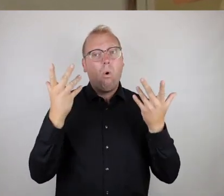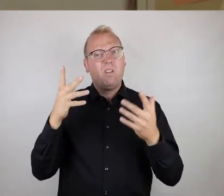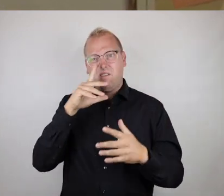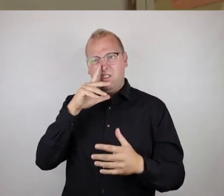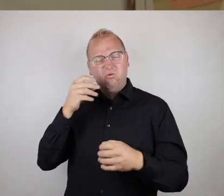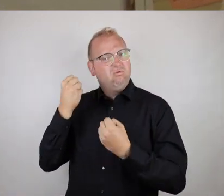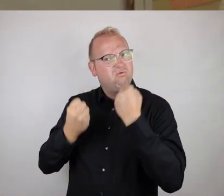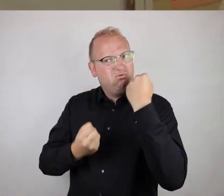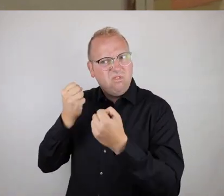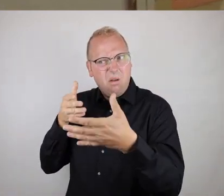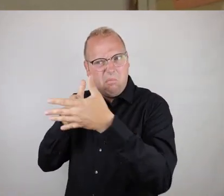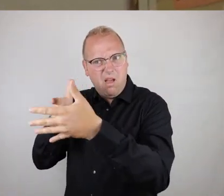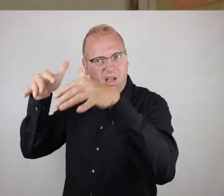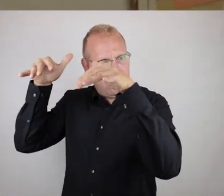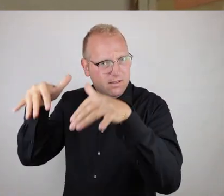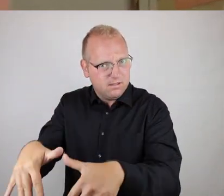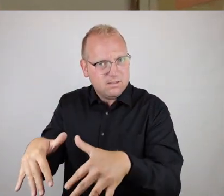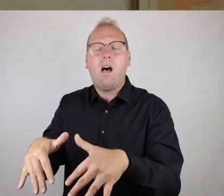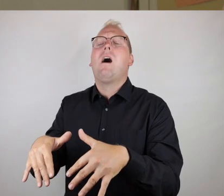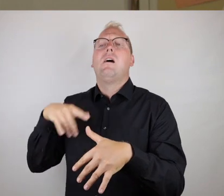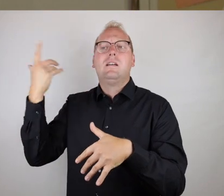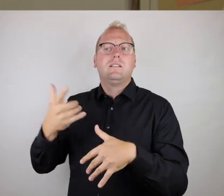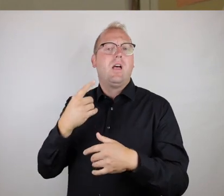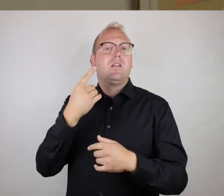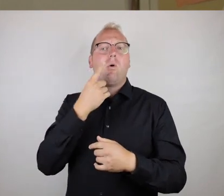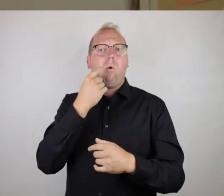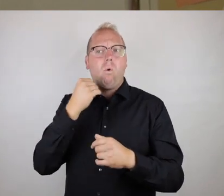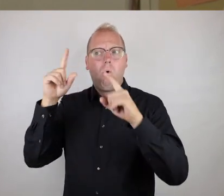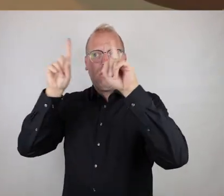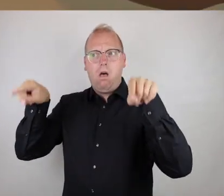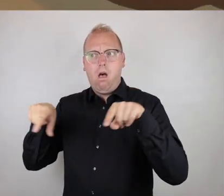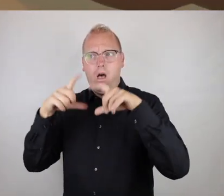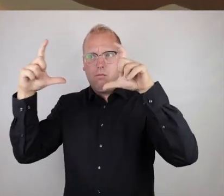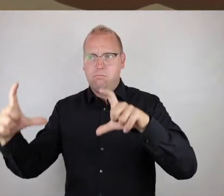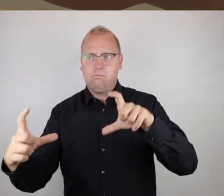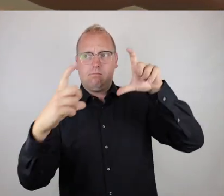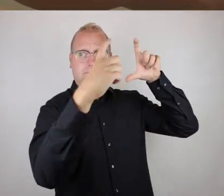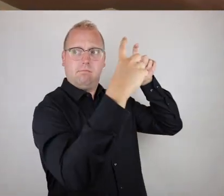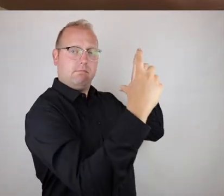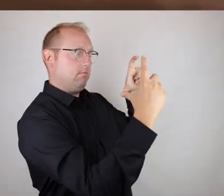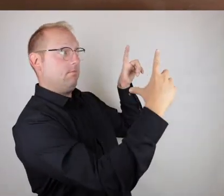oder zu gehen ist, würden wir einen roten Rahmen benutzen. Und dann ein Foto mit diesem Rahmen machen und der Örtlichkeit im Hintergrund.